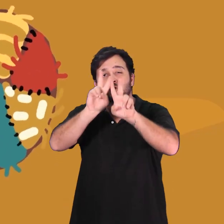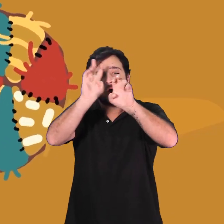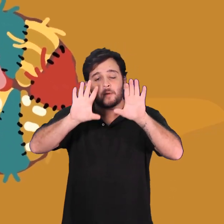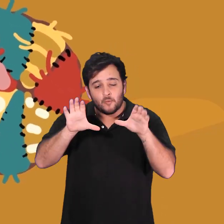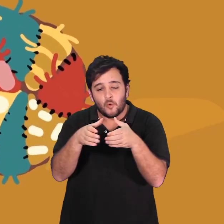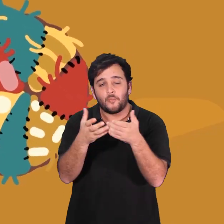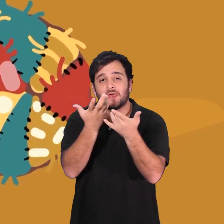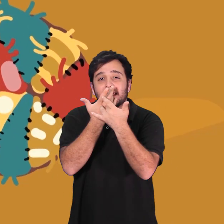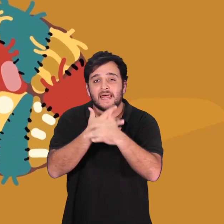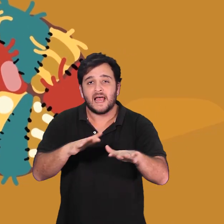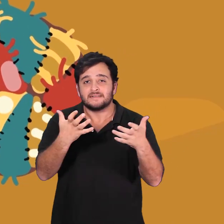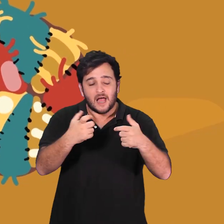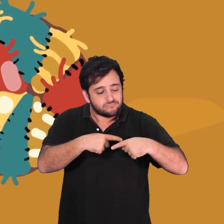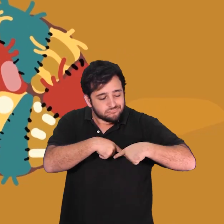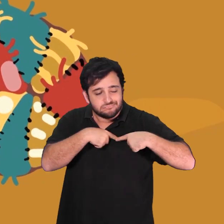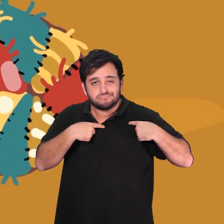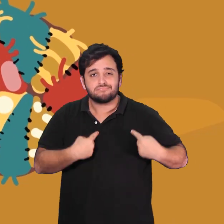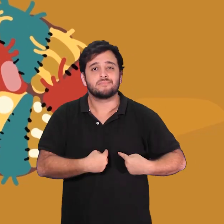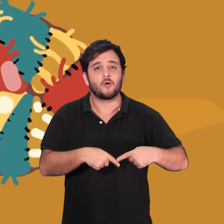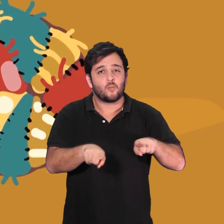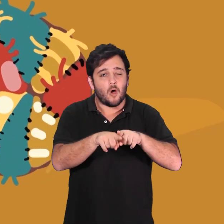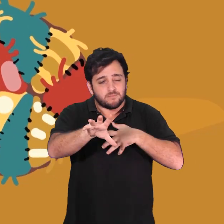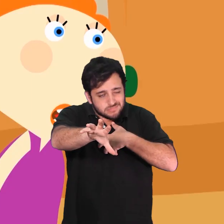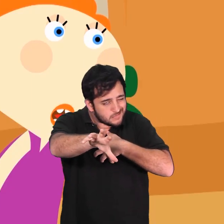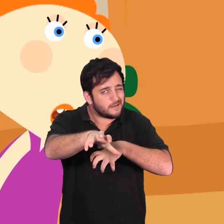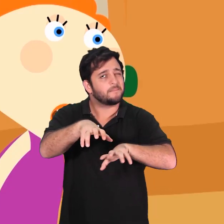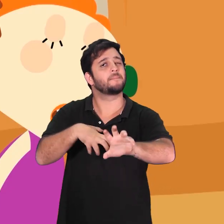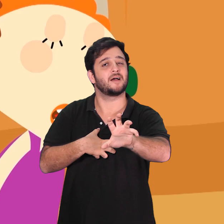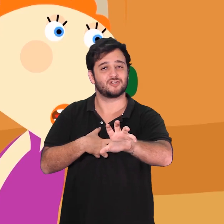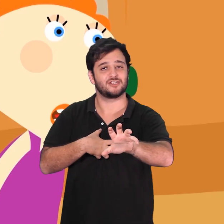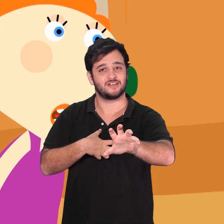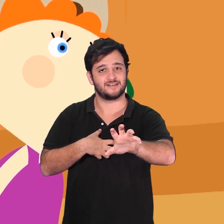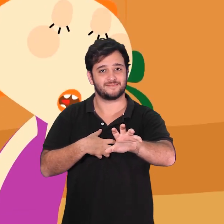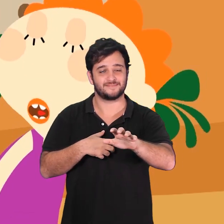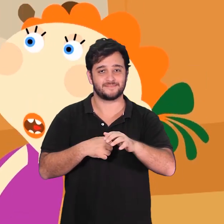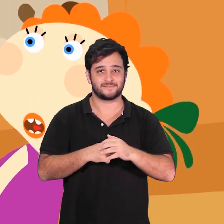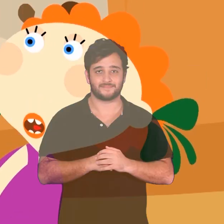E em Bola de Trapos veremos uma história de solidariedade entre crianças.